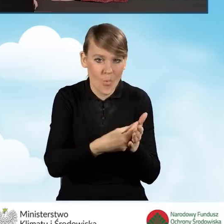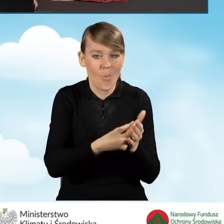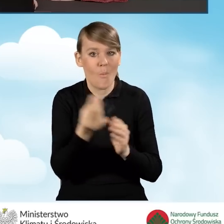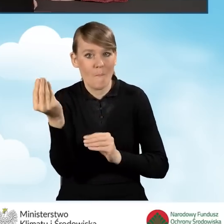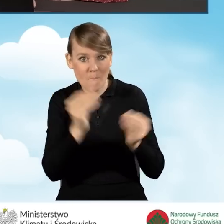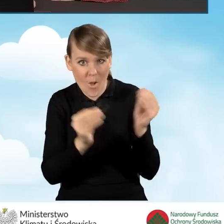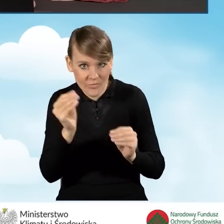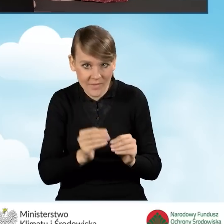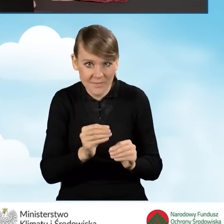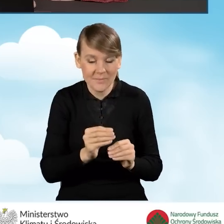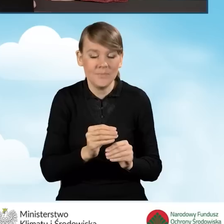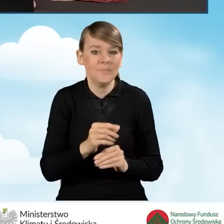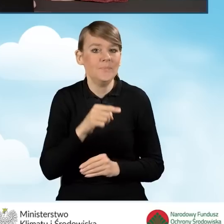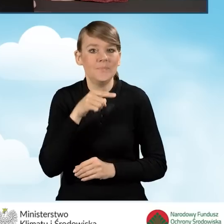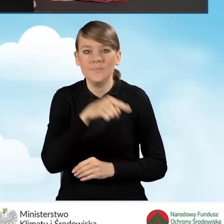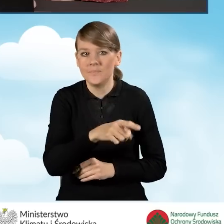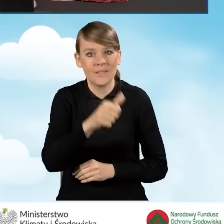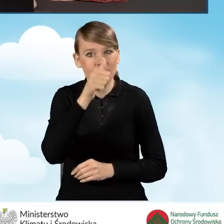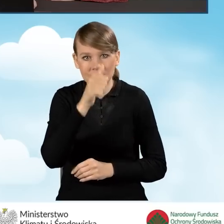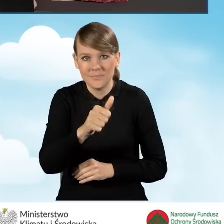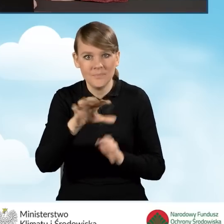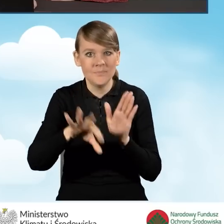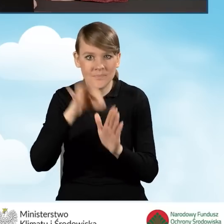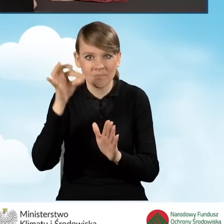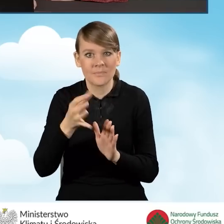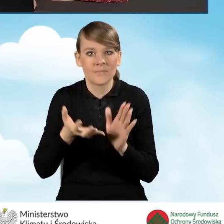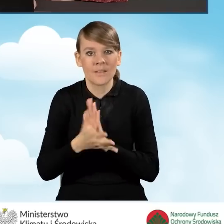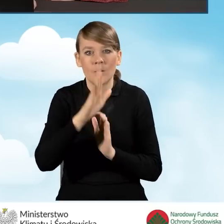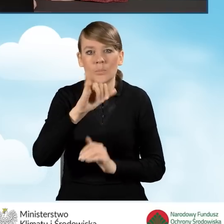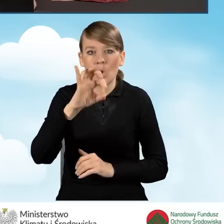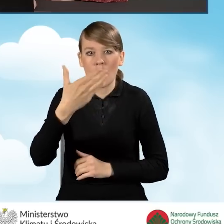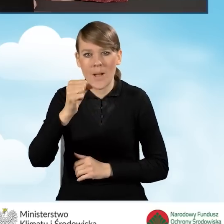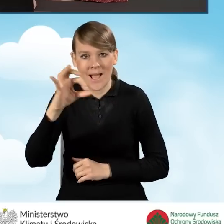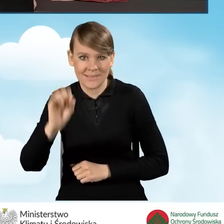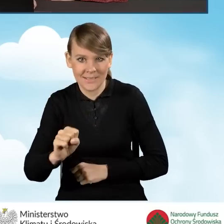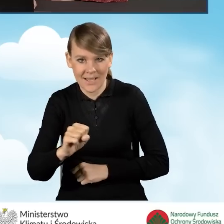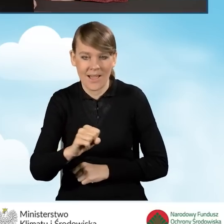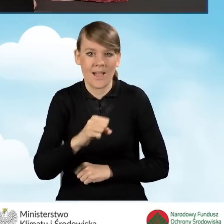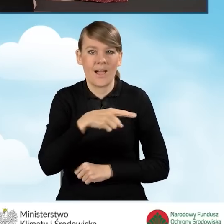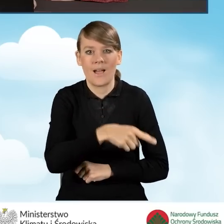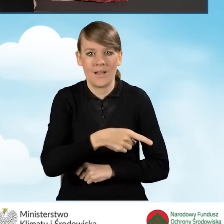w ramach przedsięwzięcia nie będziemy mogli wybrać kotłów biomasowych o podstawowym standardzie.